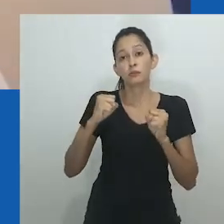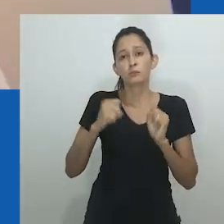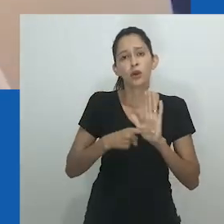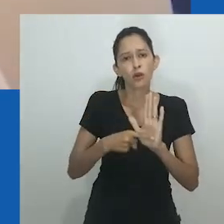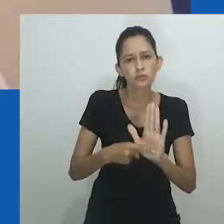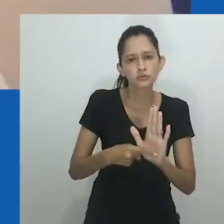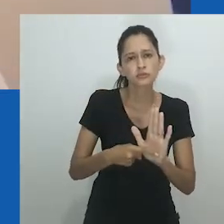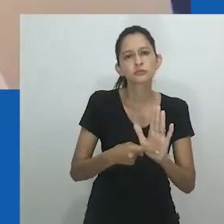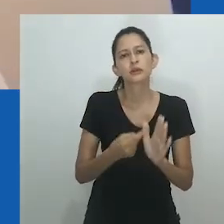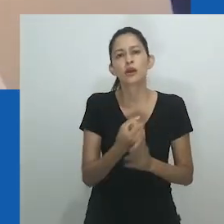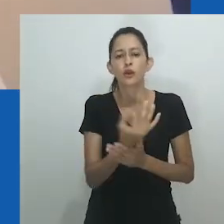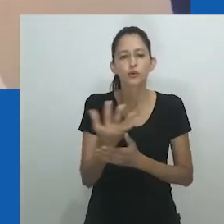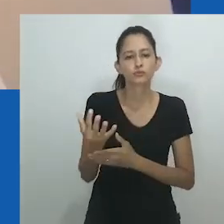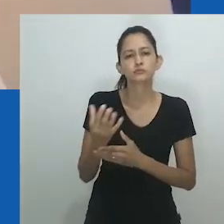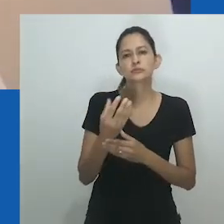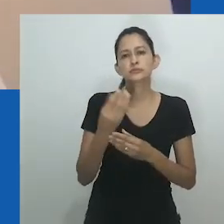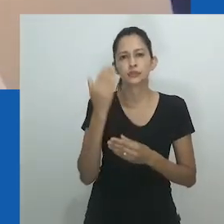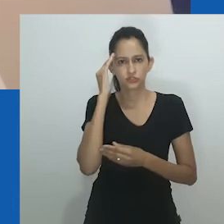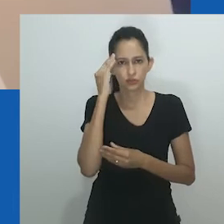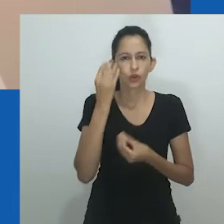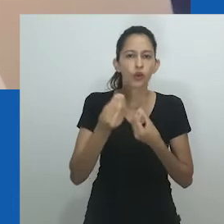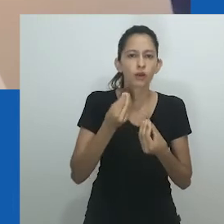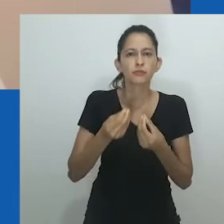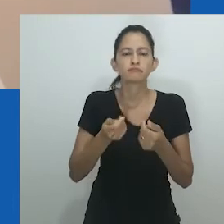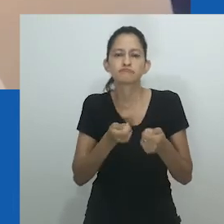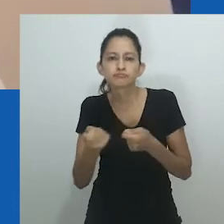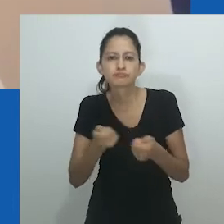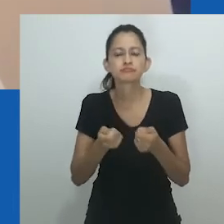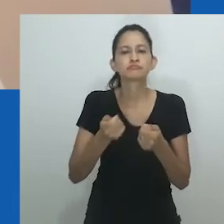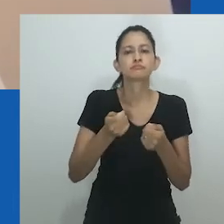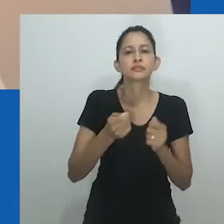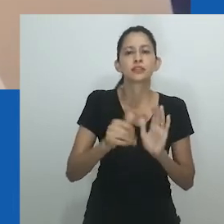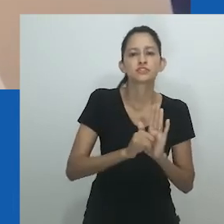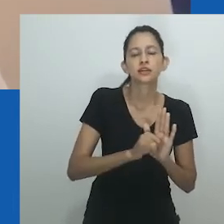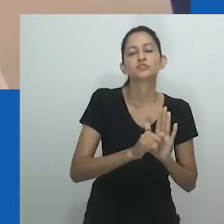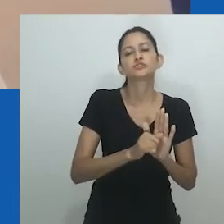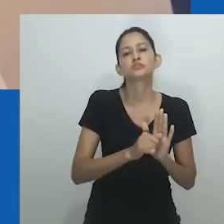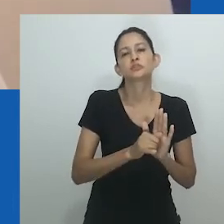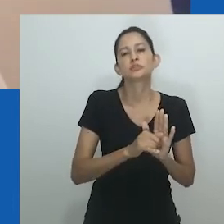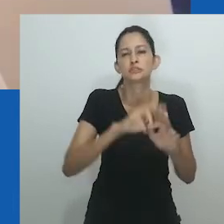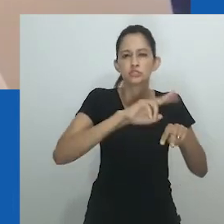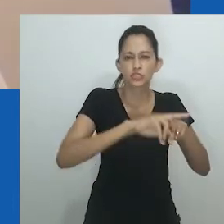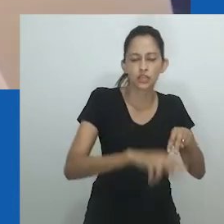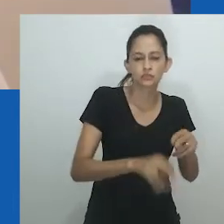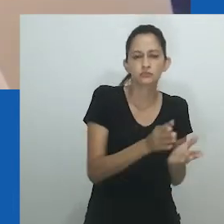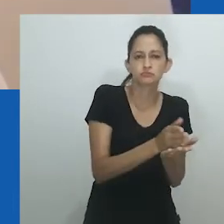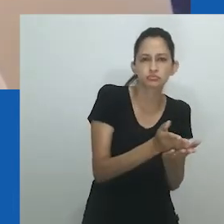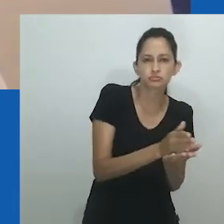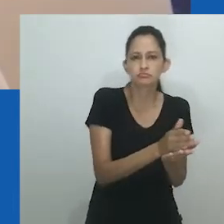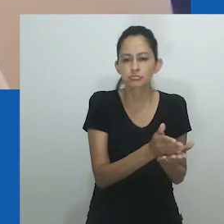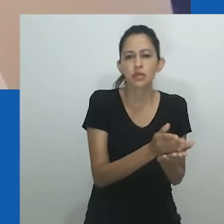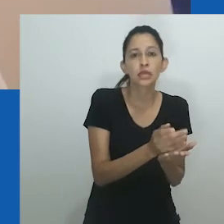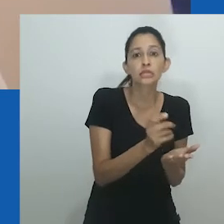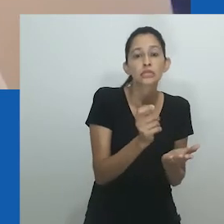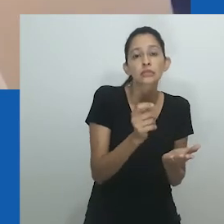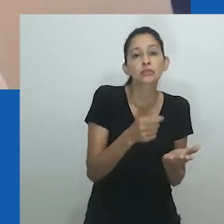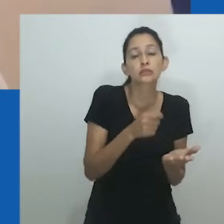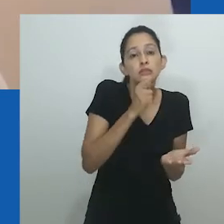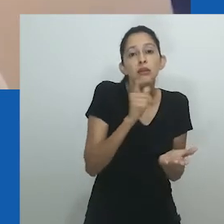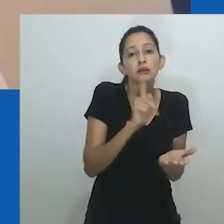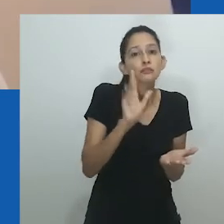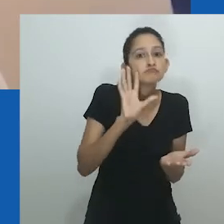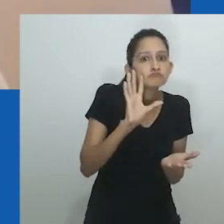Entendimentos culturais e indígenas de espíritos generificados de ancestrais que podem possuir indivíduos oferecem